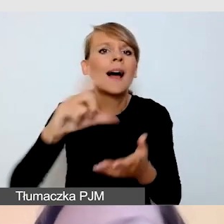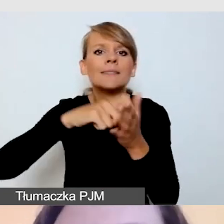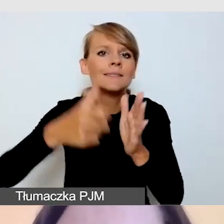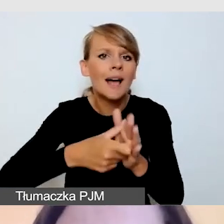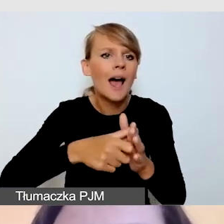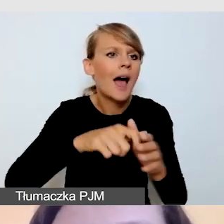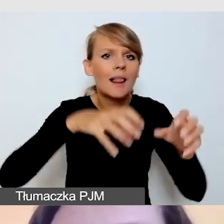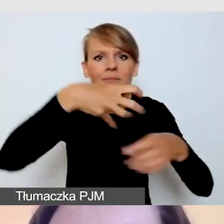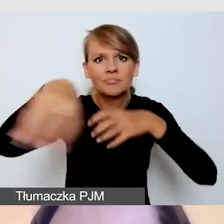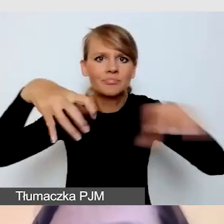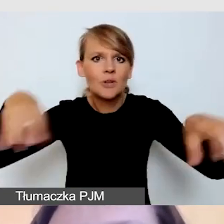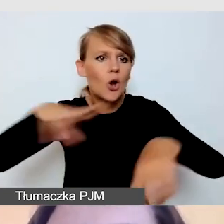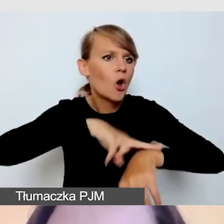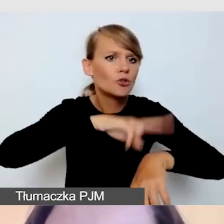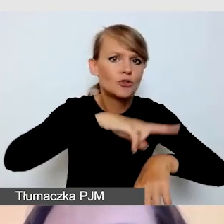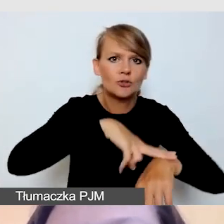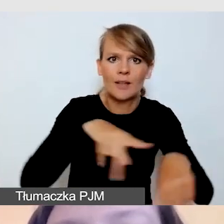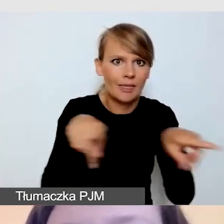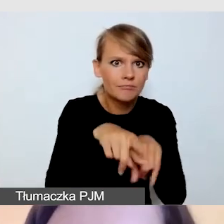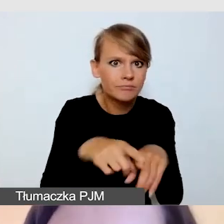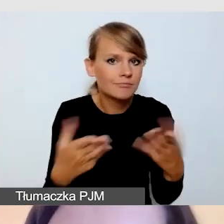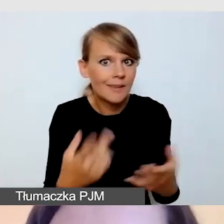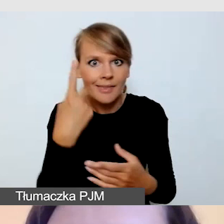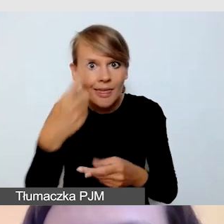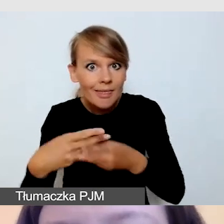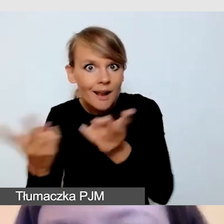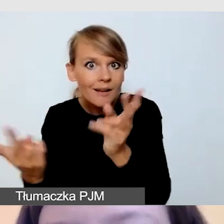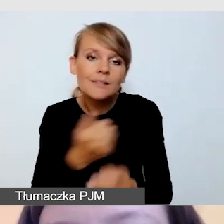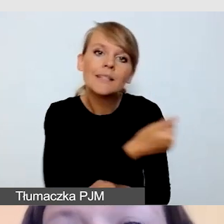Czy też proponujemy transmisję z głównej części wydarzenia,